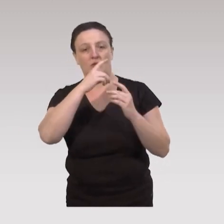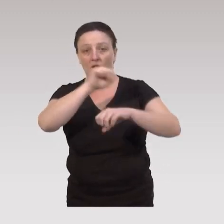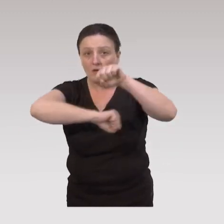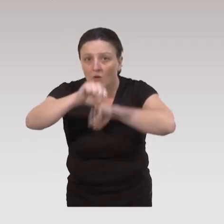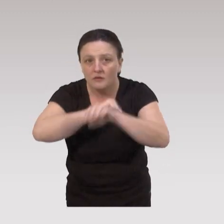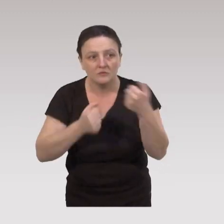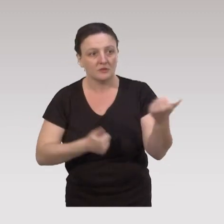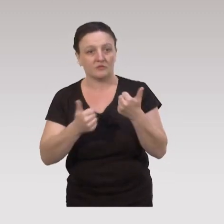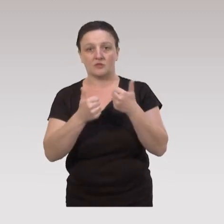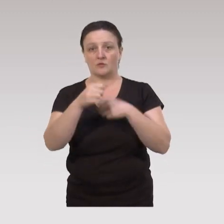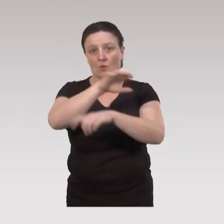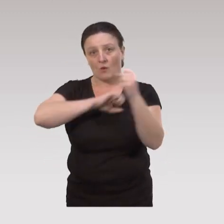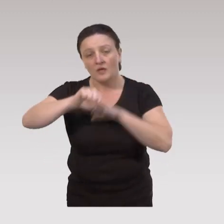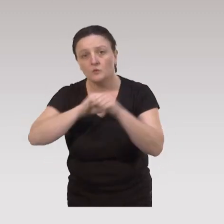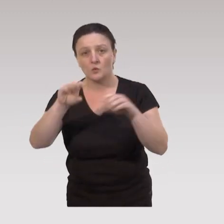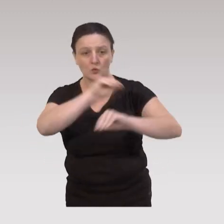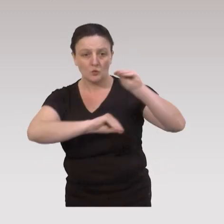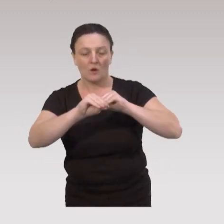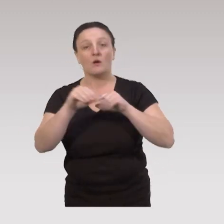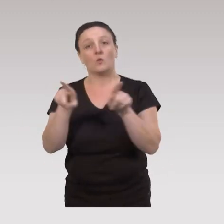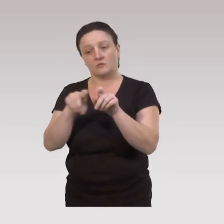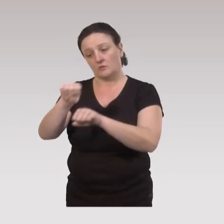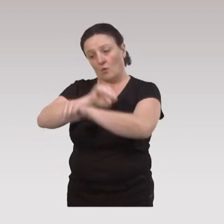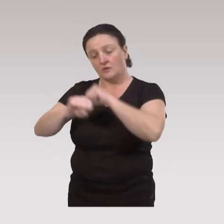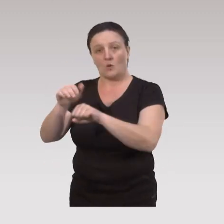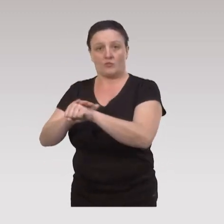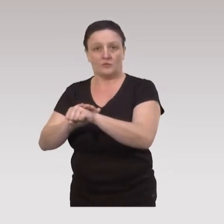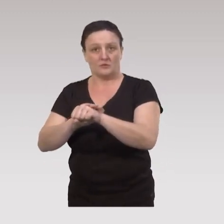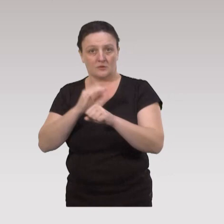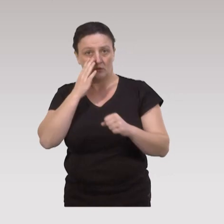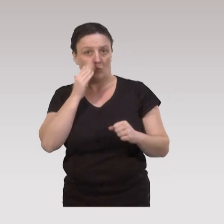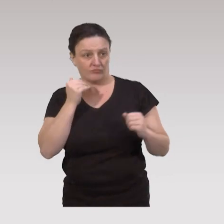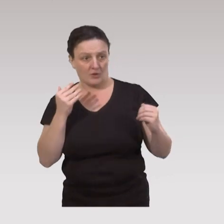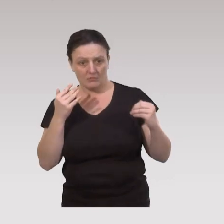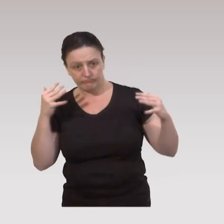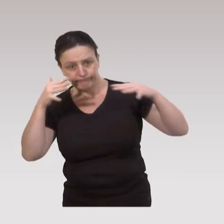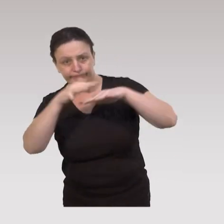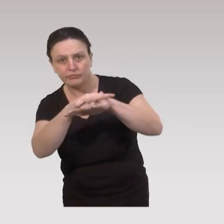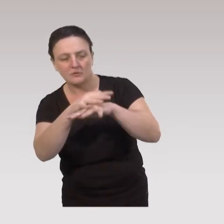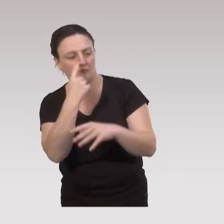d'organisation des services et des soins et d'organisations politiques. Donc cette approche intégrée, comme on l’appelle,